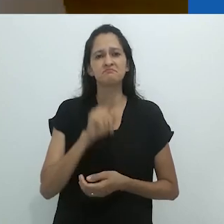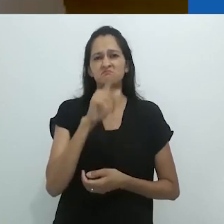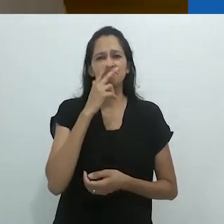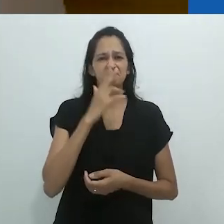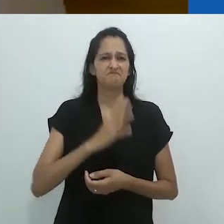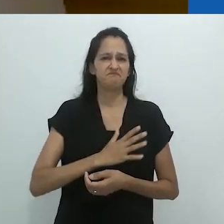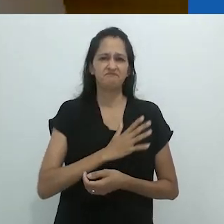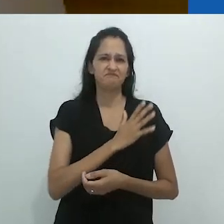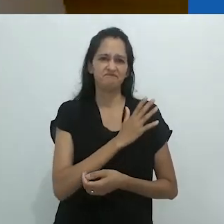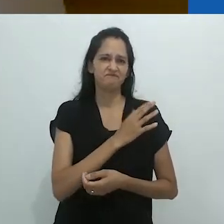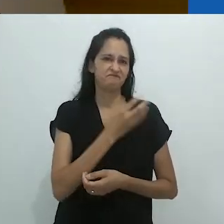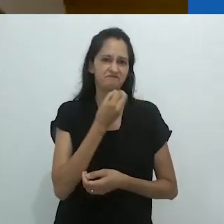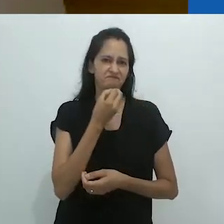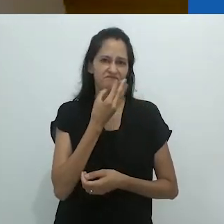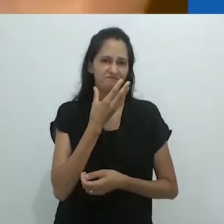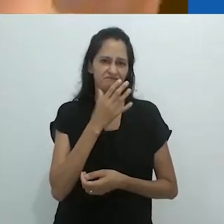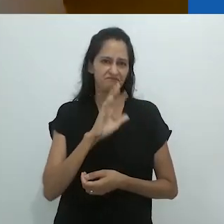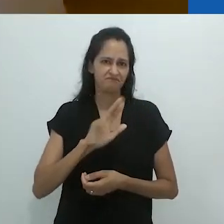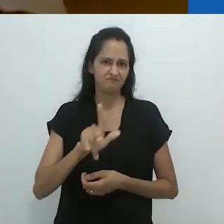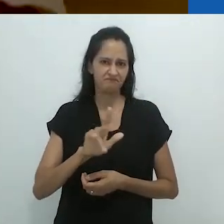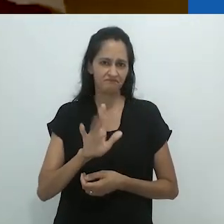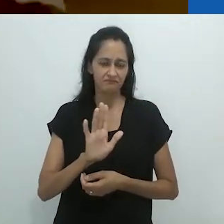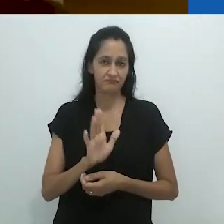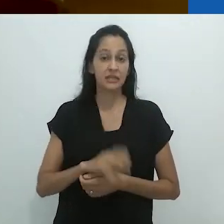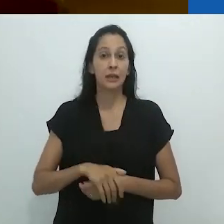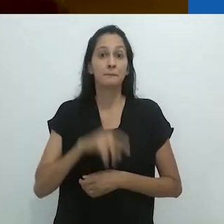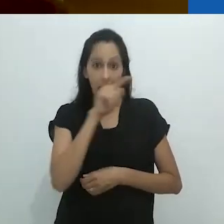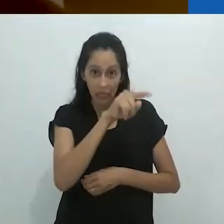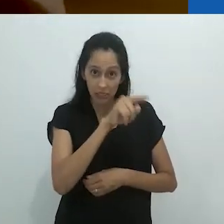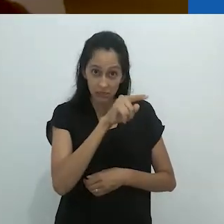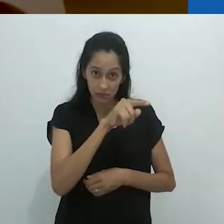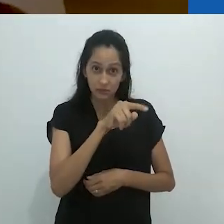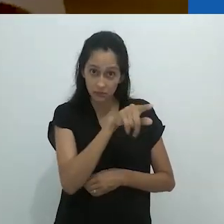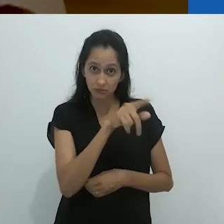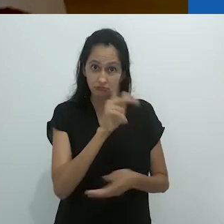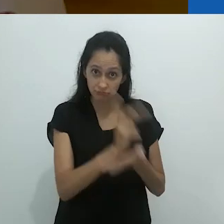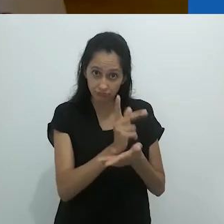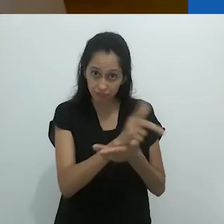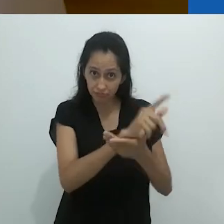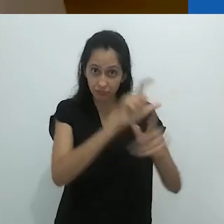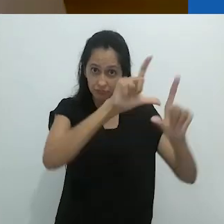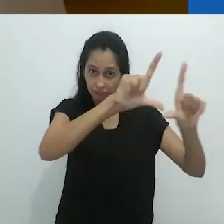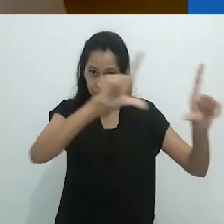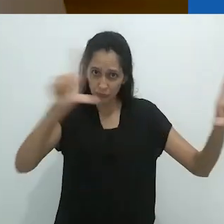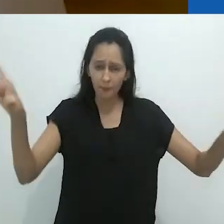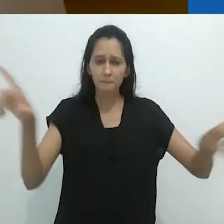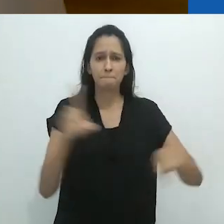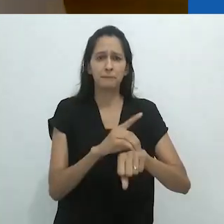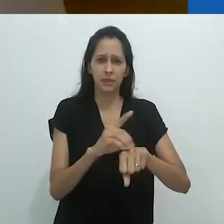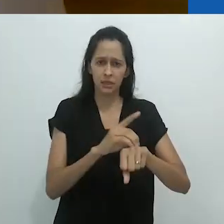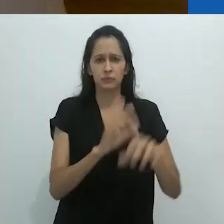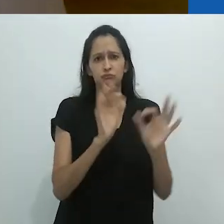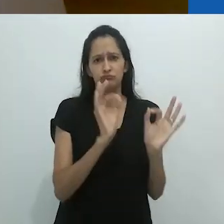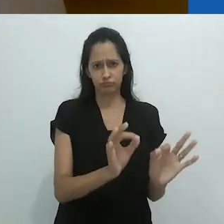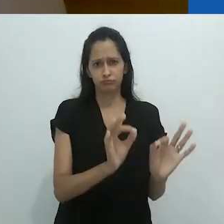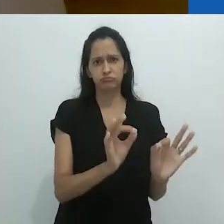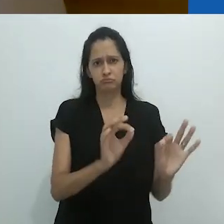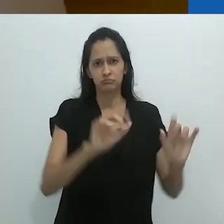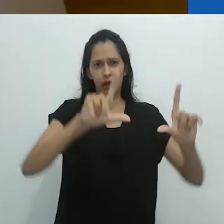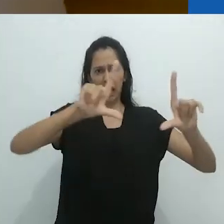É uma coisa horrível. Mas este era um quadro negro,